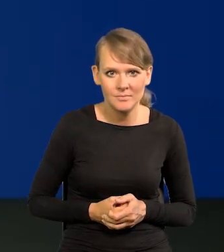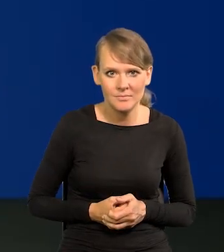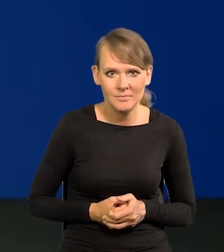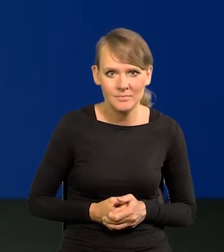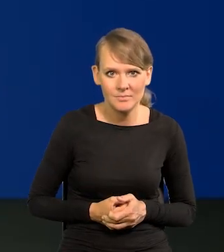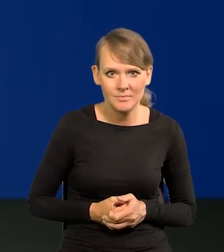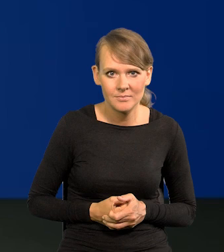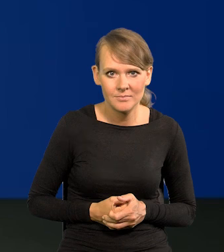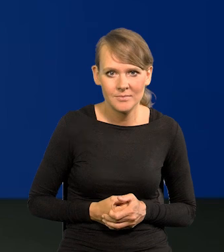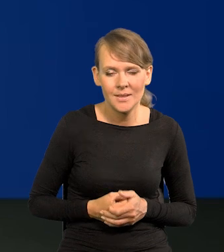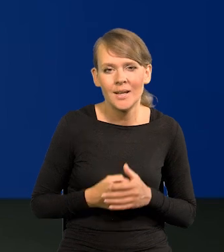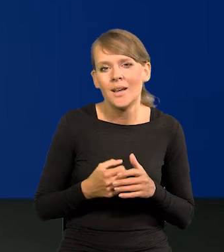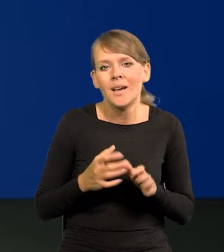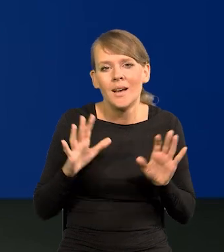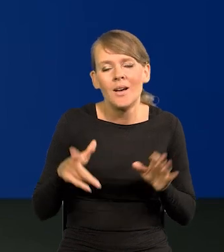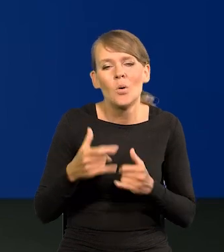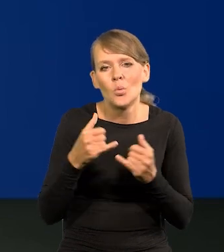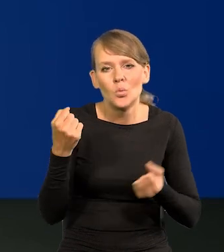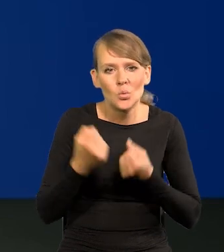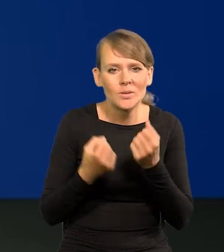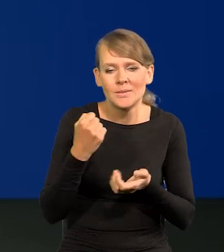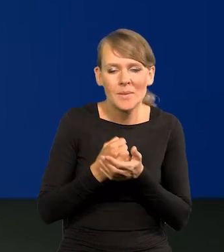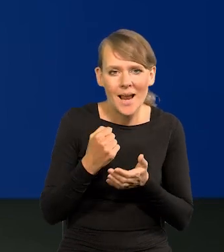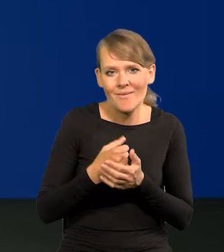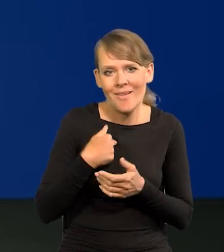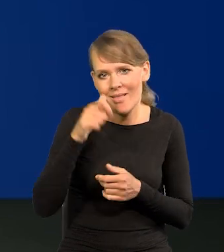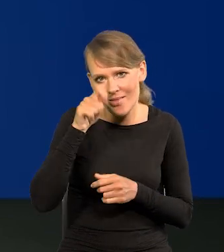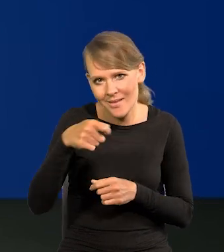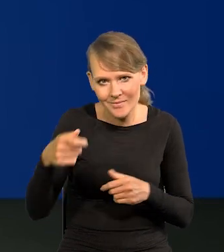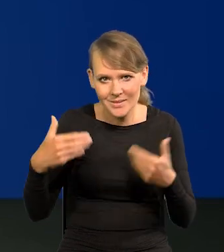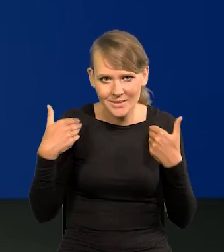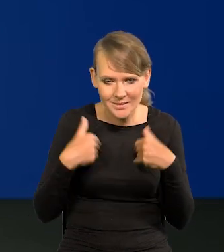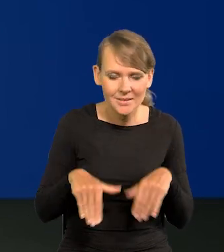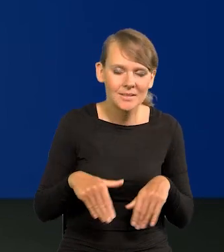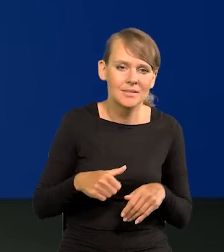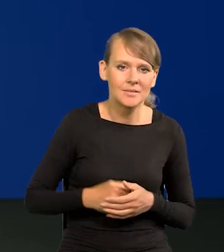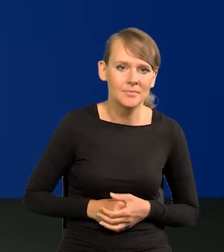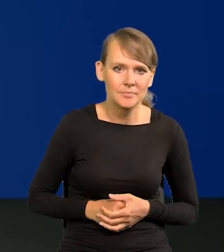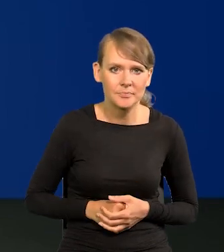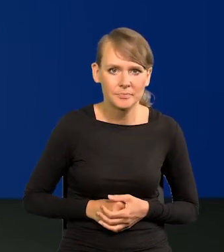Niech inni się zajmują takimi trudnymi sprawami. Ja przy innej okazji.